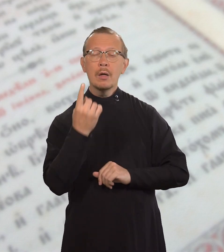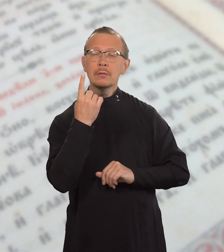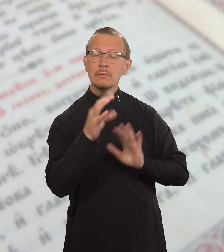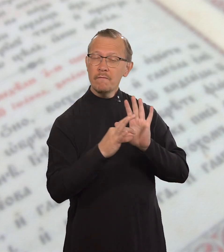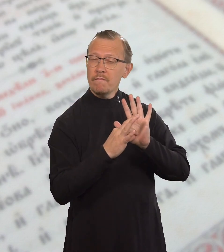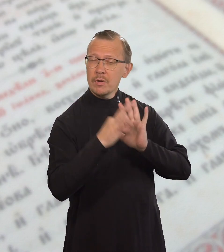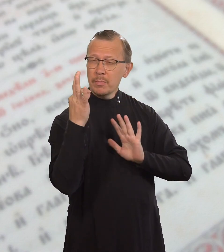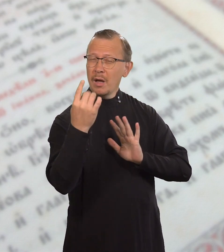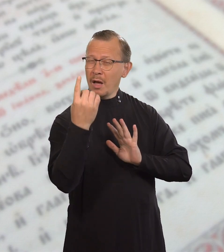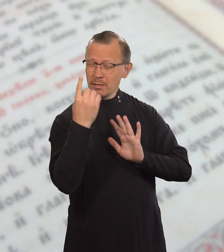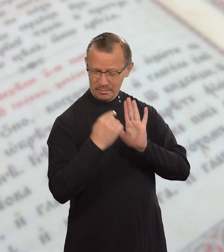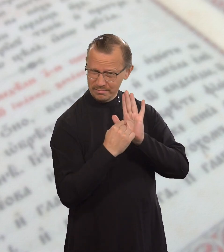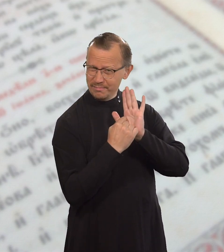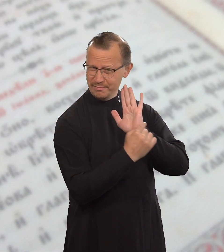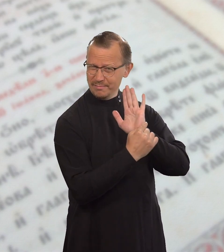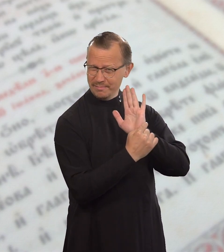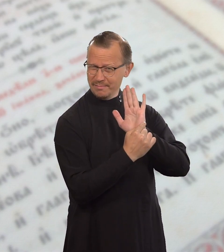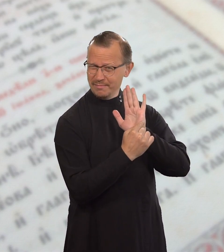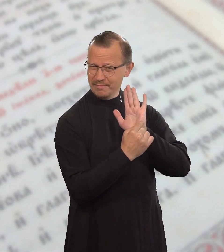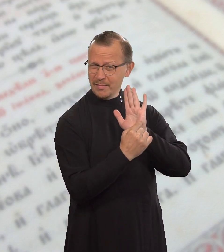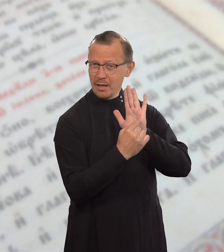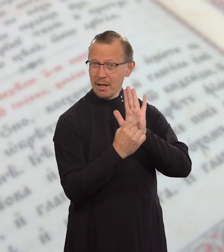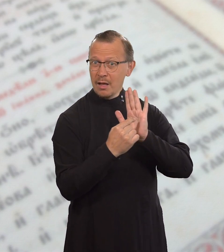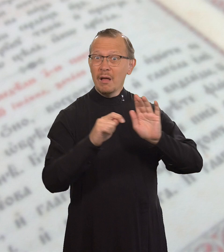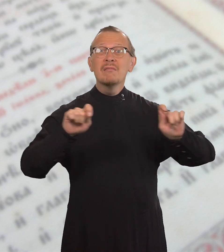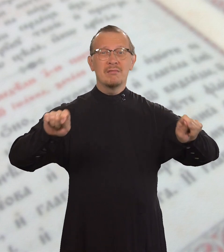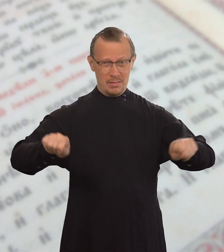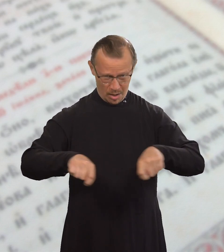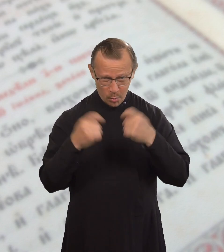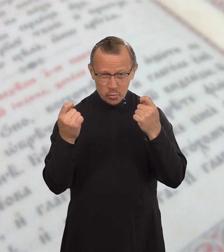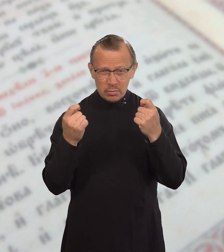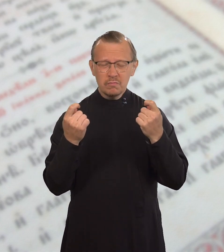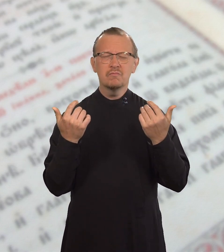но при этом нарушит одну из них,